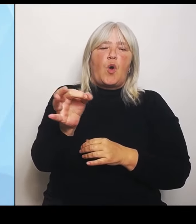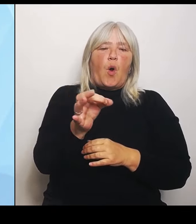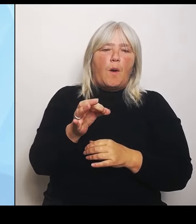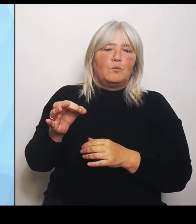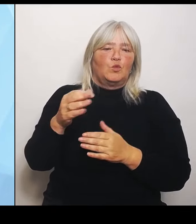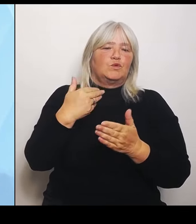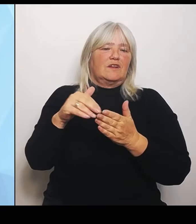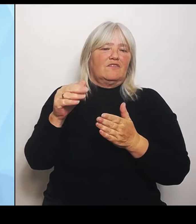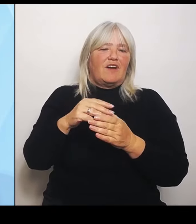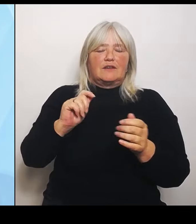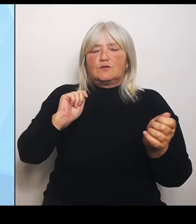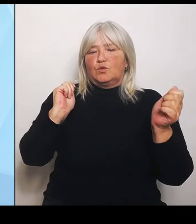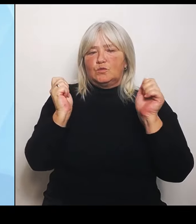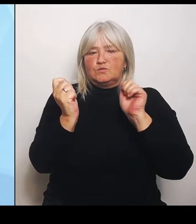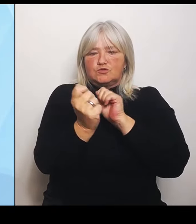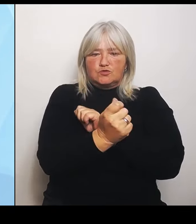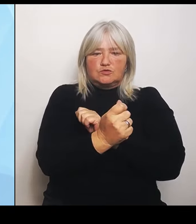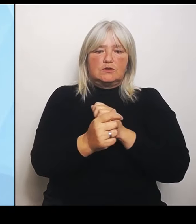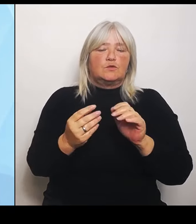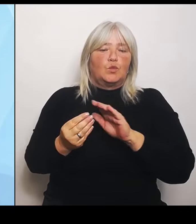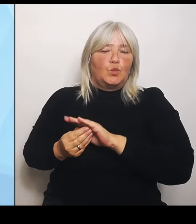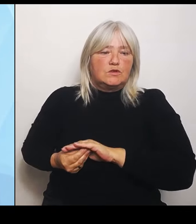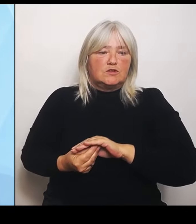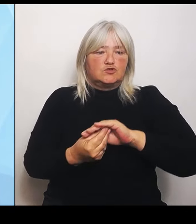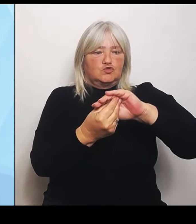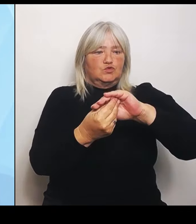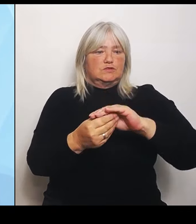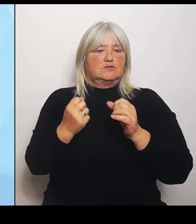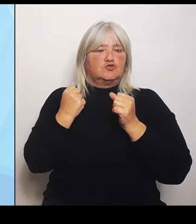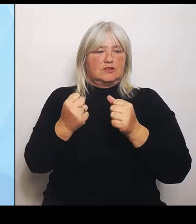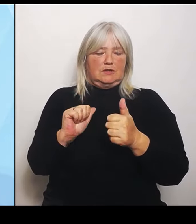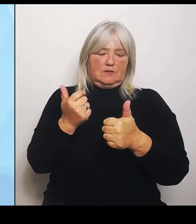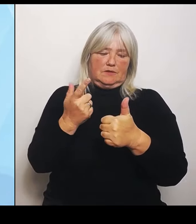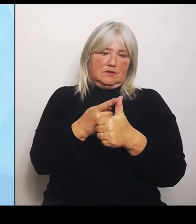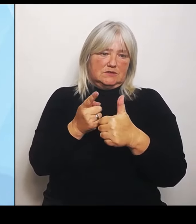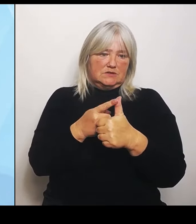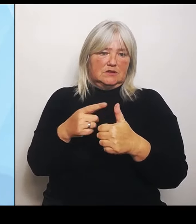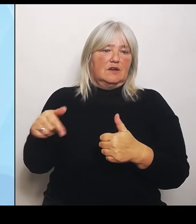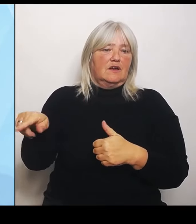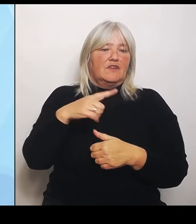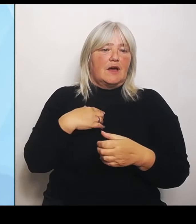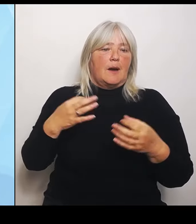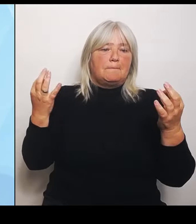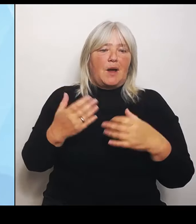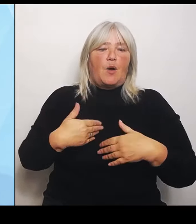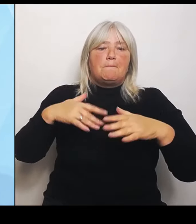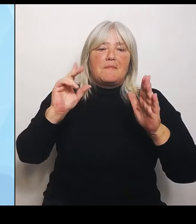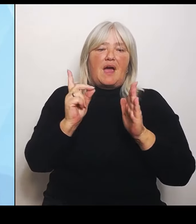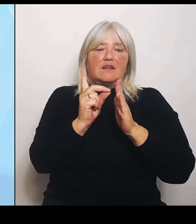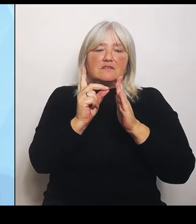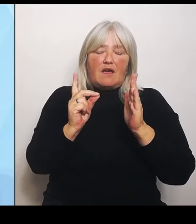Erstens: Wir brauchen mehr Daten für ein klares Bild. Und deswegen haben wir für die Verantwortlichen vor Ort, also die